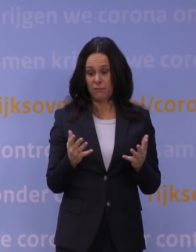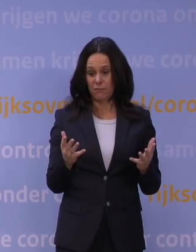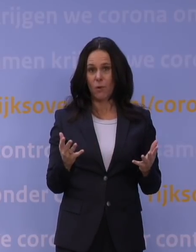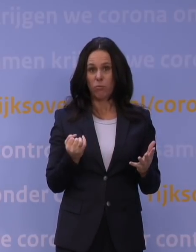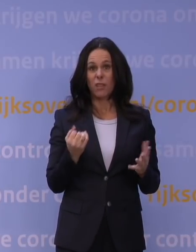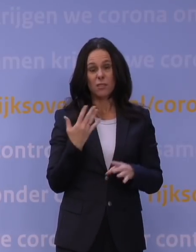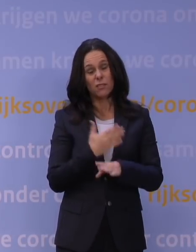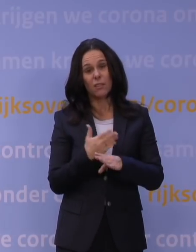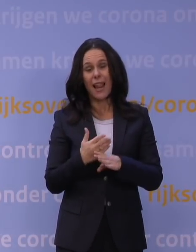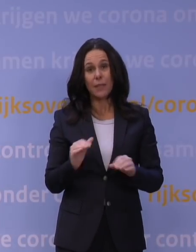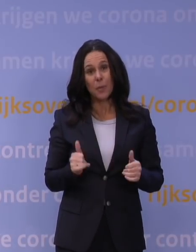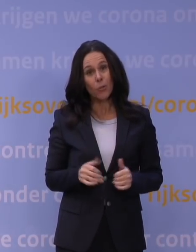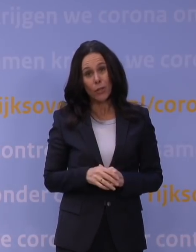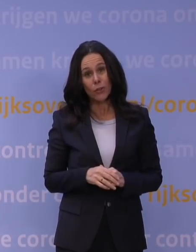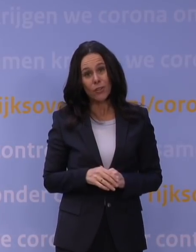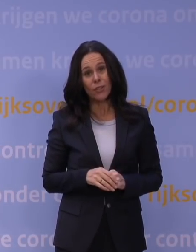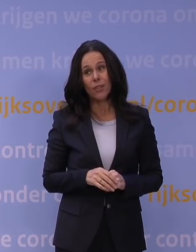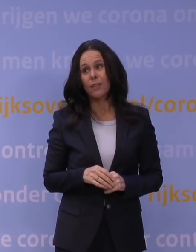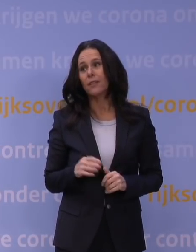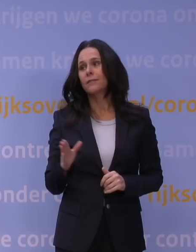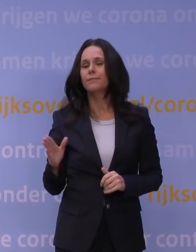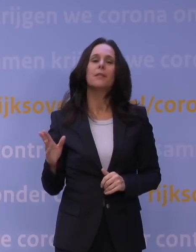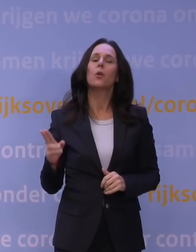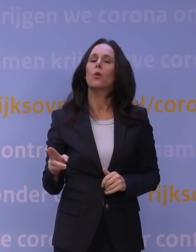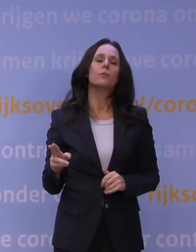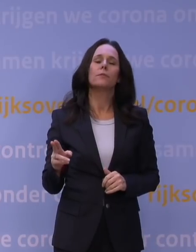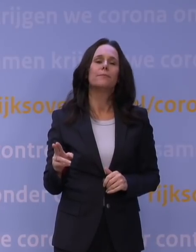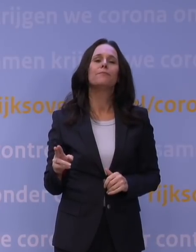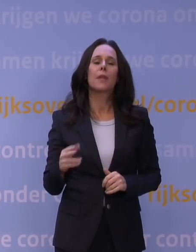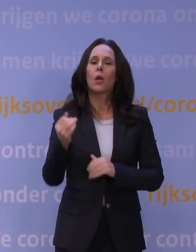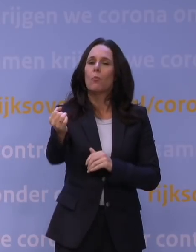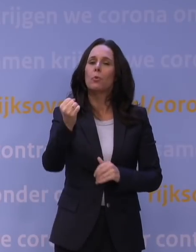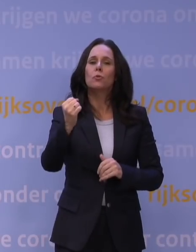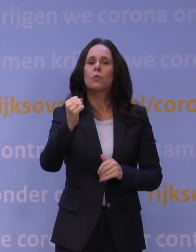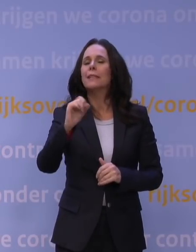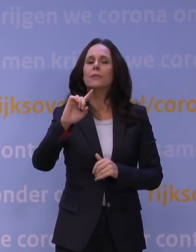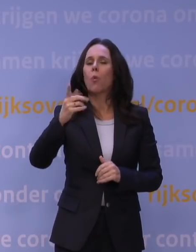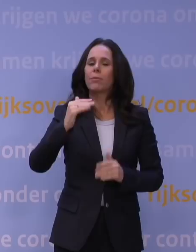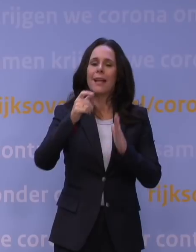Nou ja, weet u, we zijn inderdaad, we zitten niet bovenaan het lijstje qua boosteren, dat klopt absoluut, daar heeft u helemaal gelijk in.